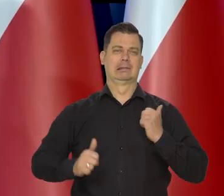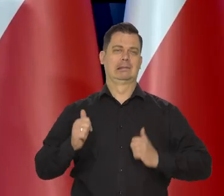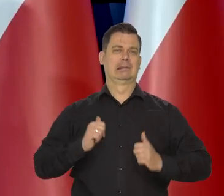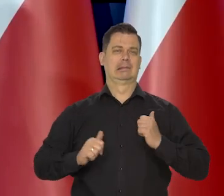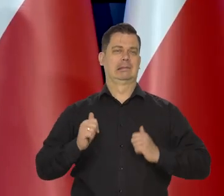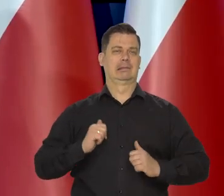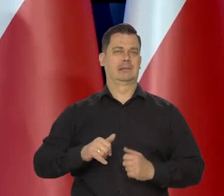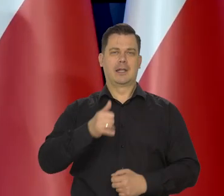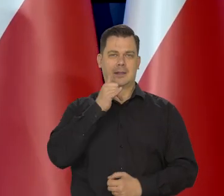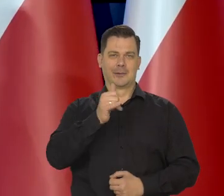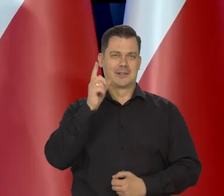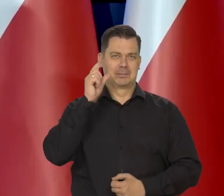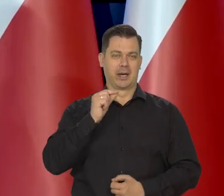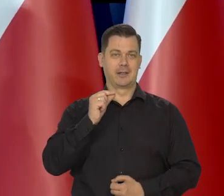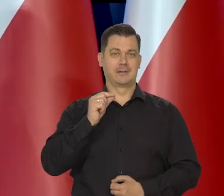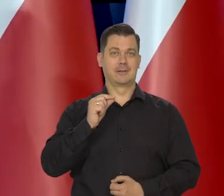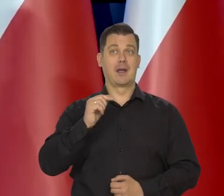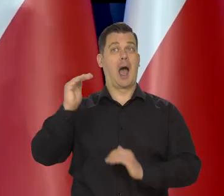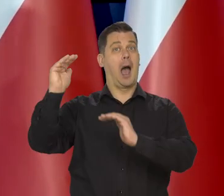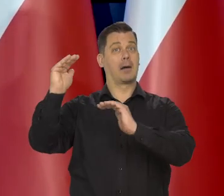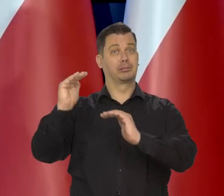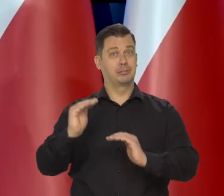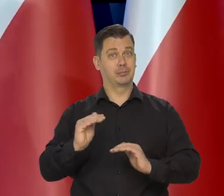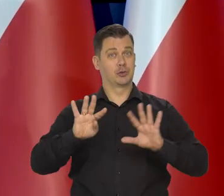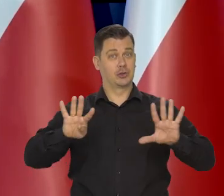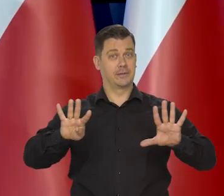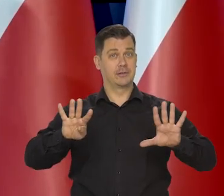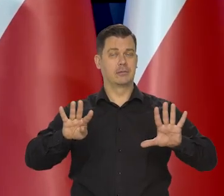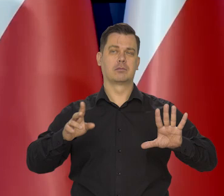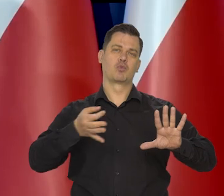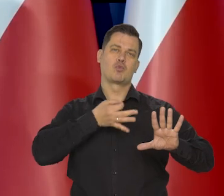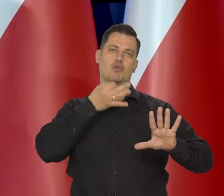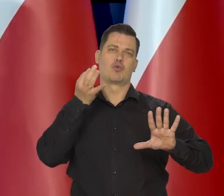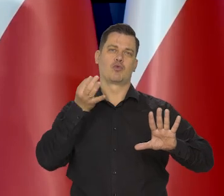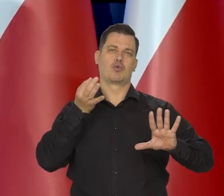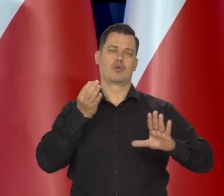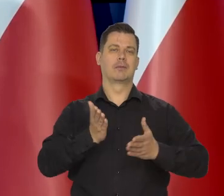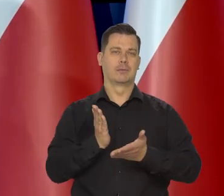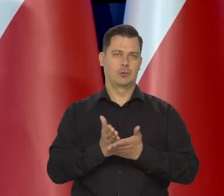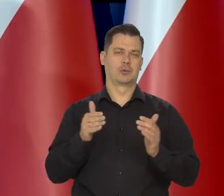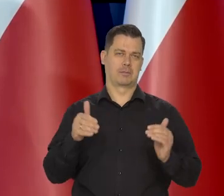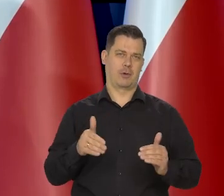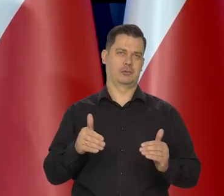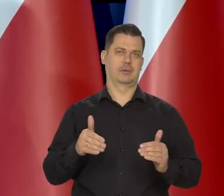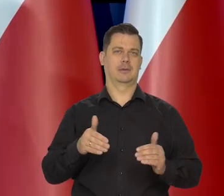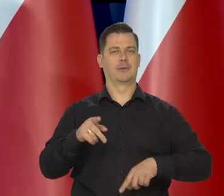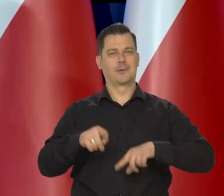Jednocyfrowa z tendencją spadkową, no to już jest coś, o czym może normalnie myśleć.